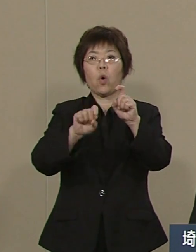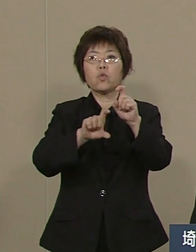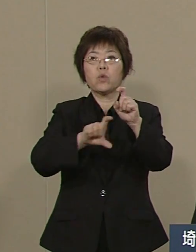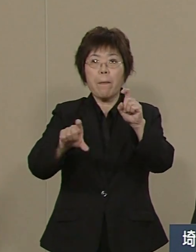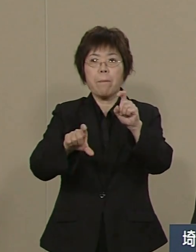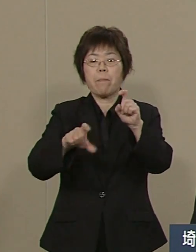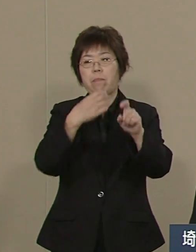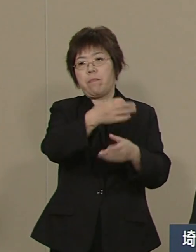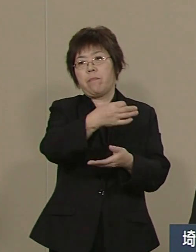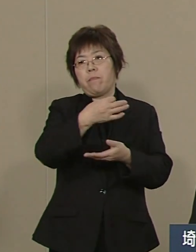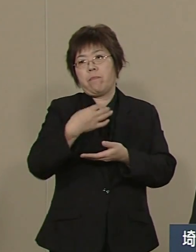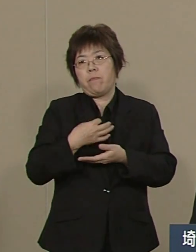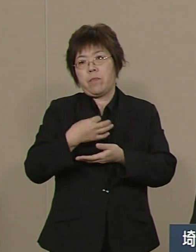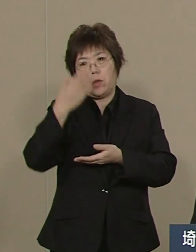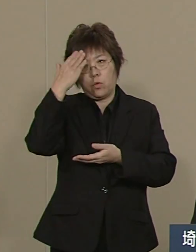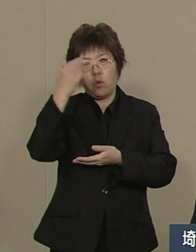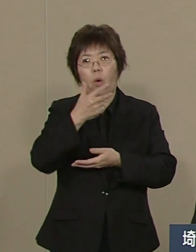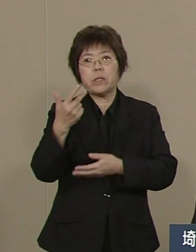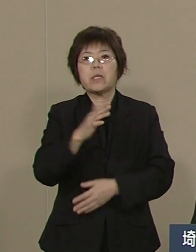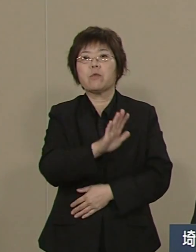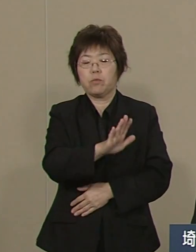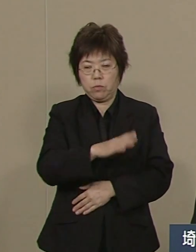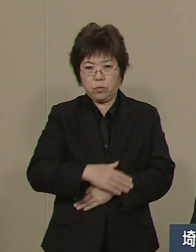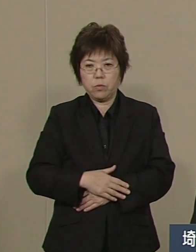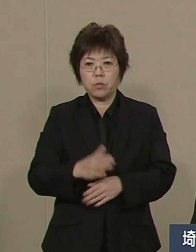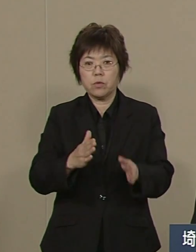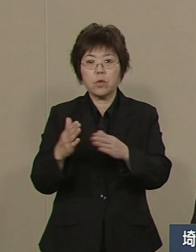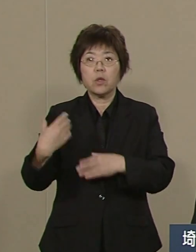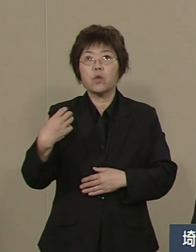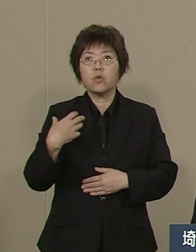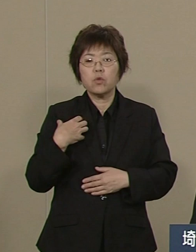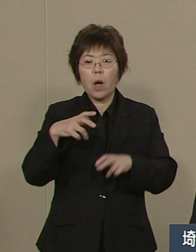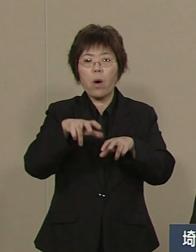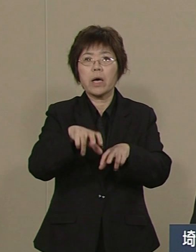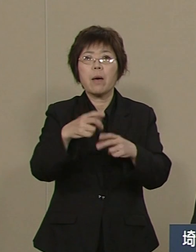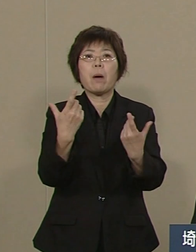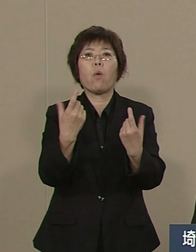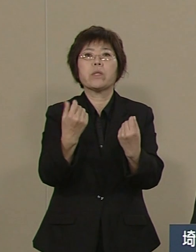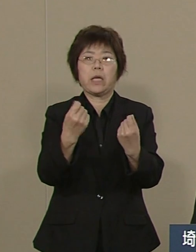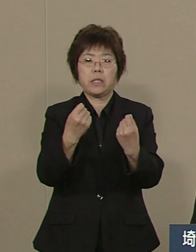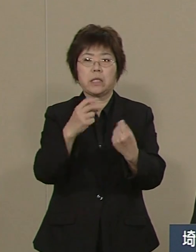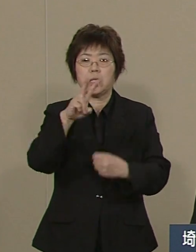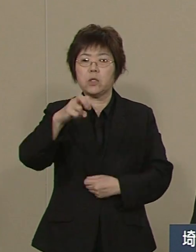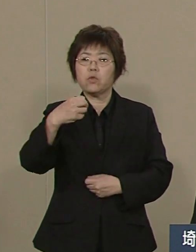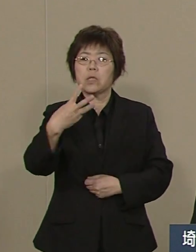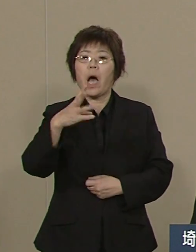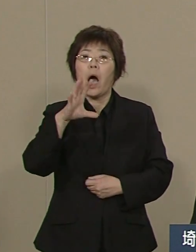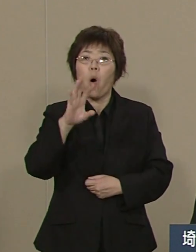浦和競馬など 23億の累積赤字でしたけども これも解消し